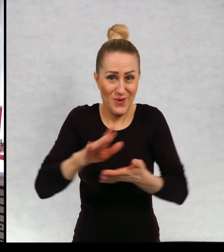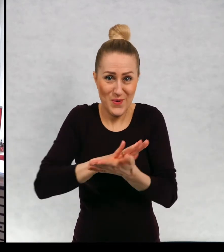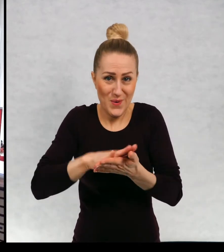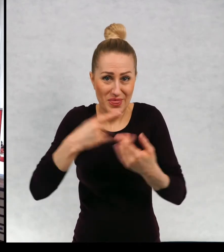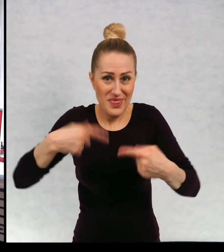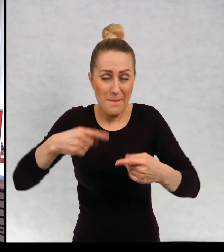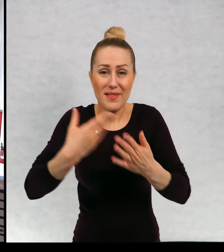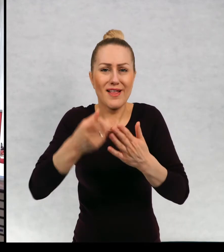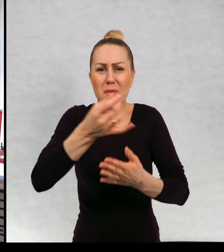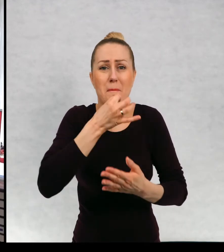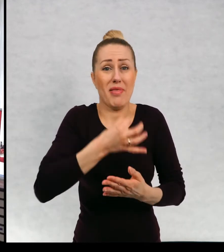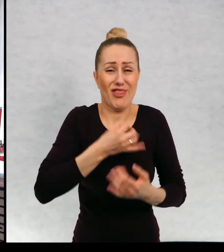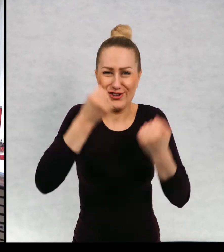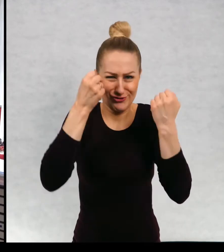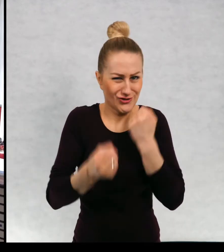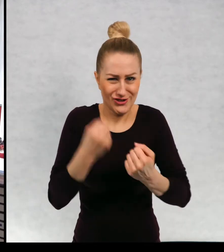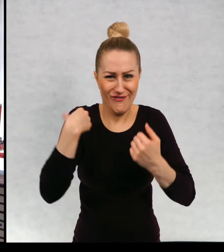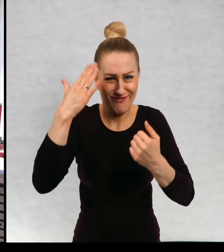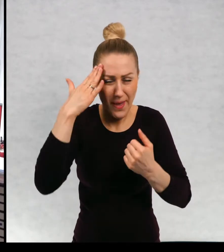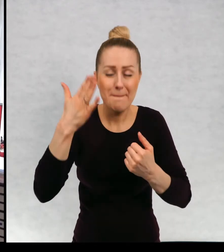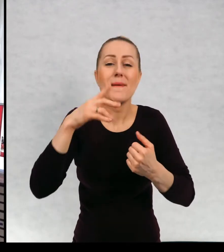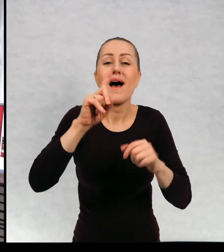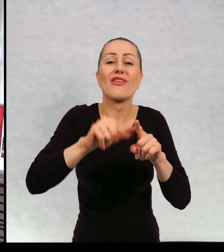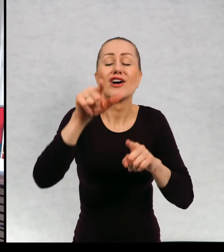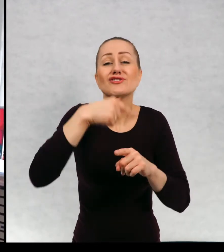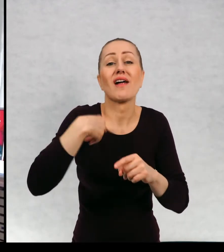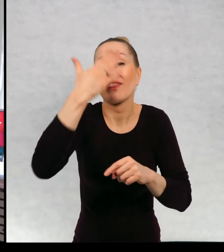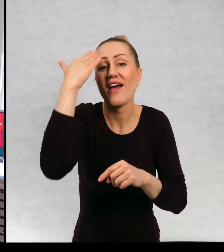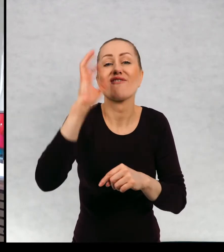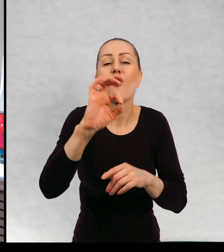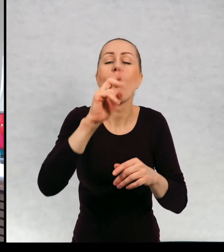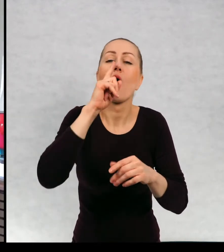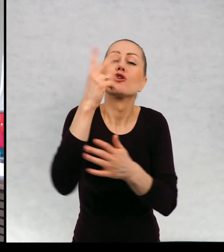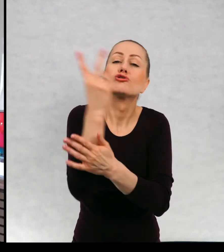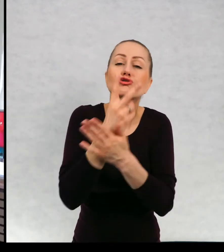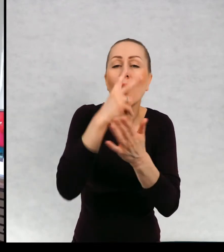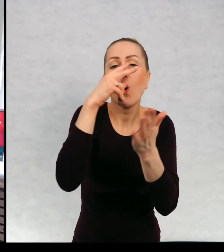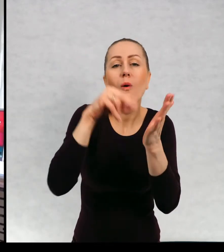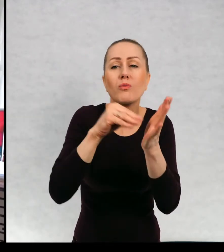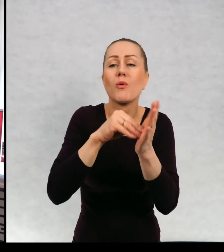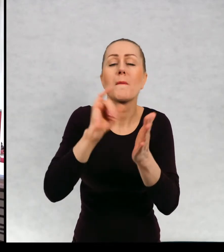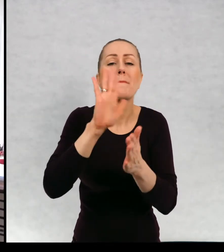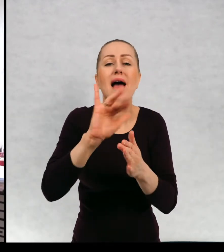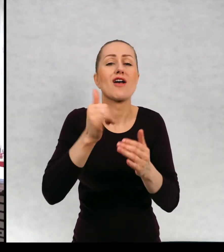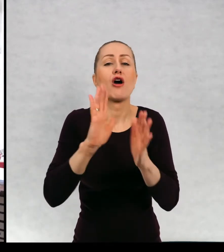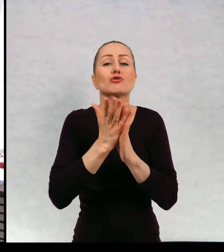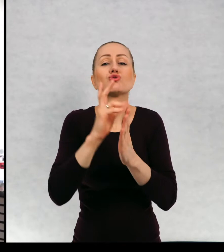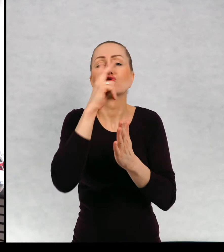Też nie wiem, ile moich książek do tej pory czytaliście i czy w ogóle jakieś. No mam nadzieję, że jakieś